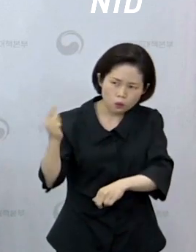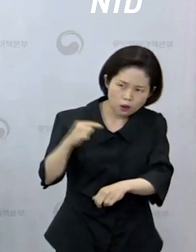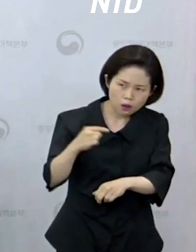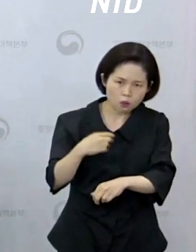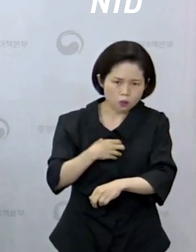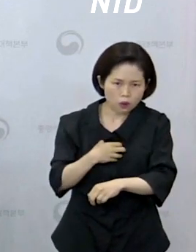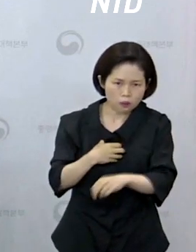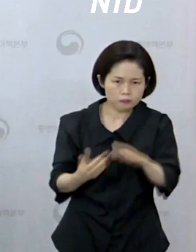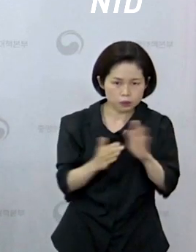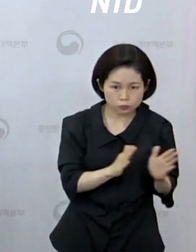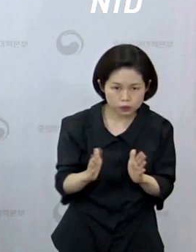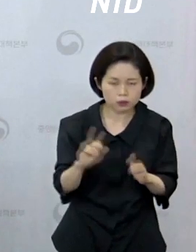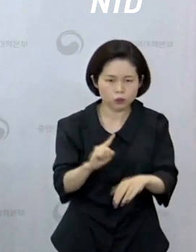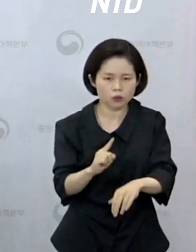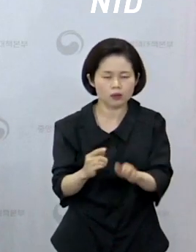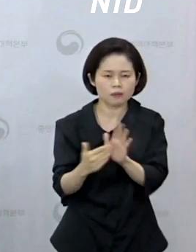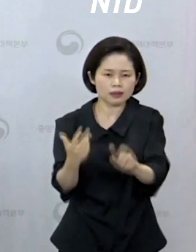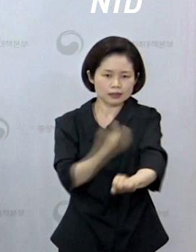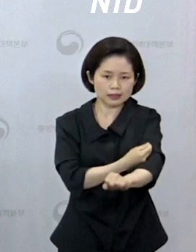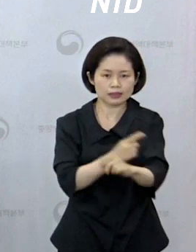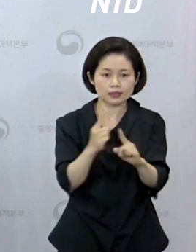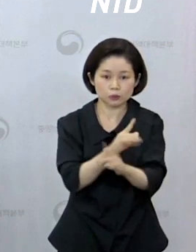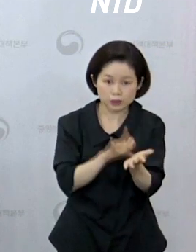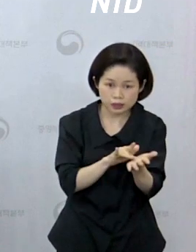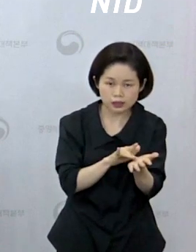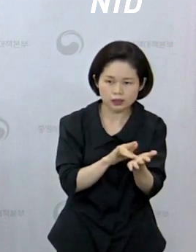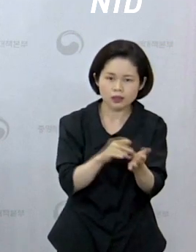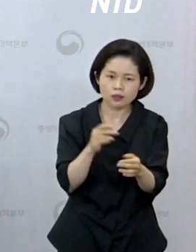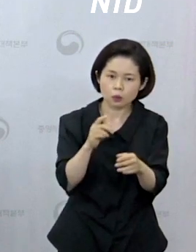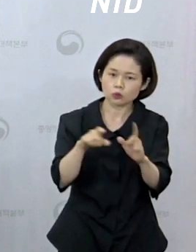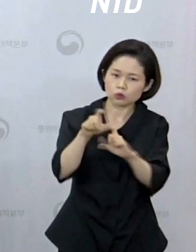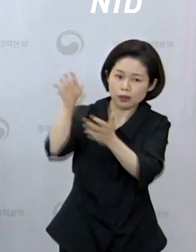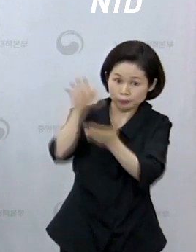заболеваний настаивает на использовании безопасных вакцин и методов лечения возможных случаев оспы